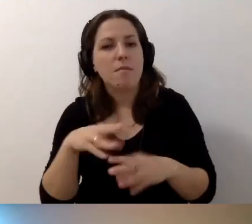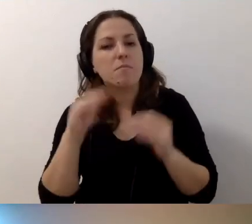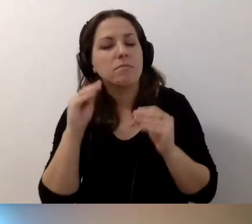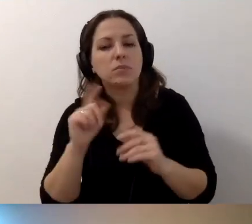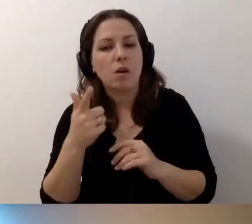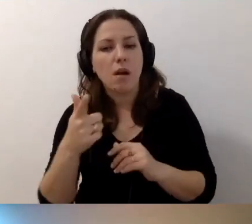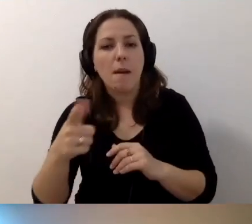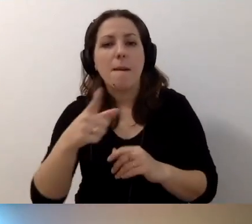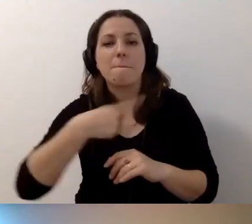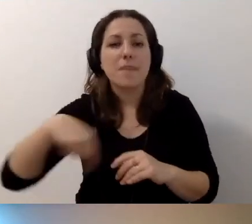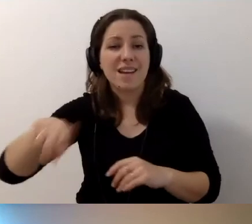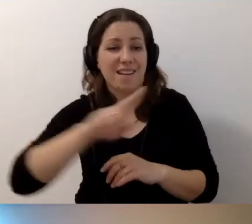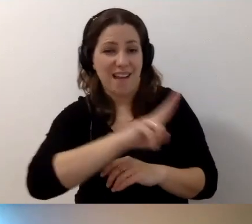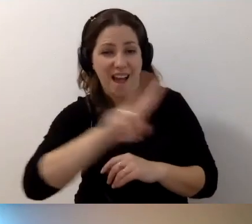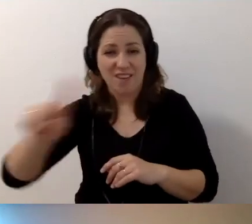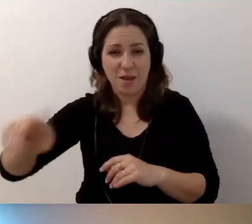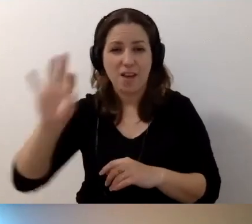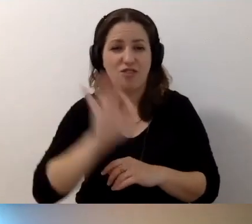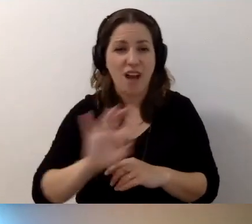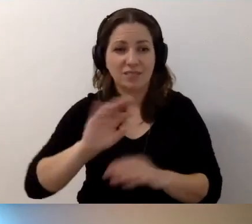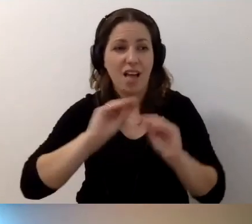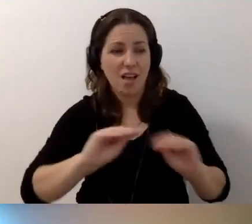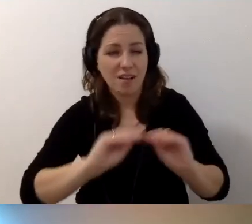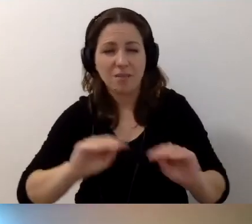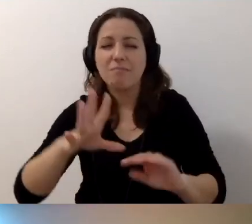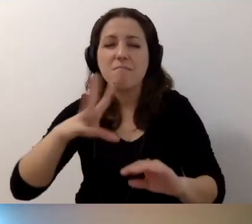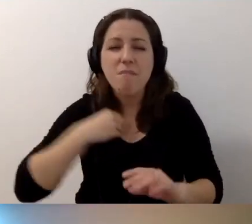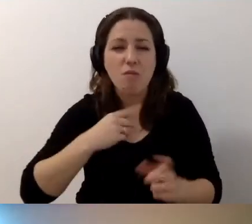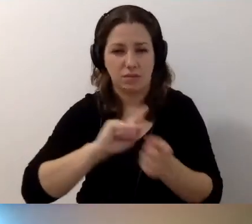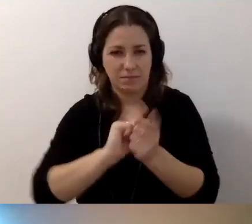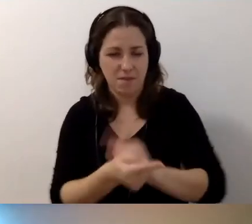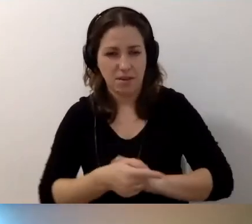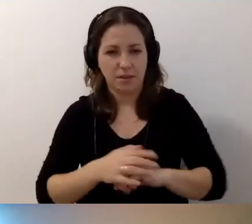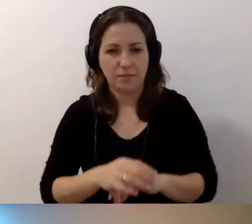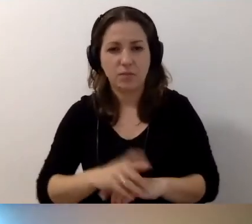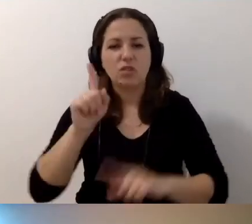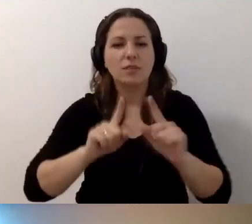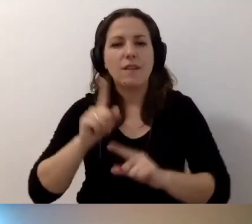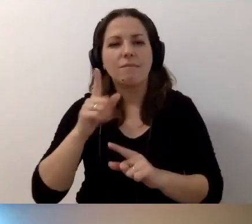Każdy z nas ma szansę edukować. Ma szansę zmieniać. Czasem warto podejść do kogoś,